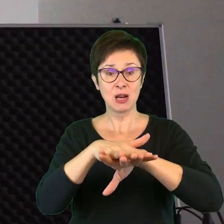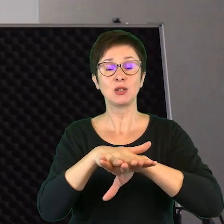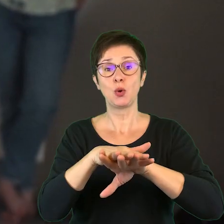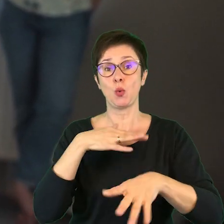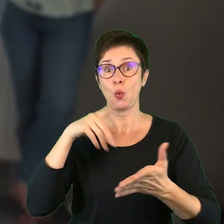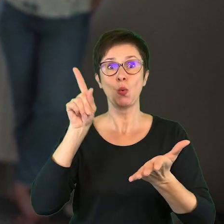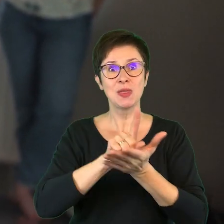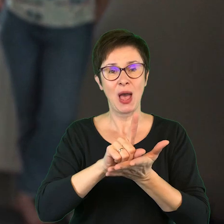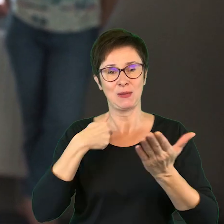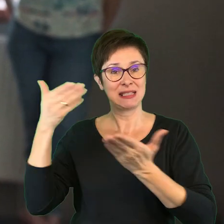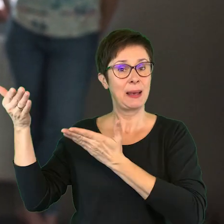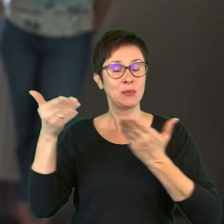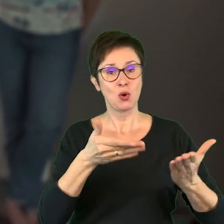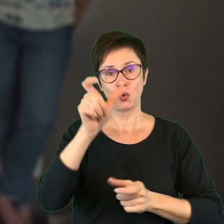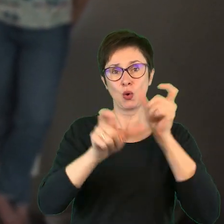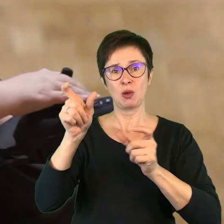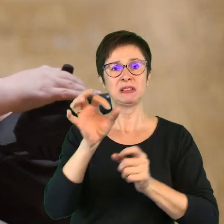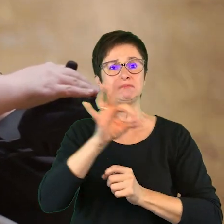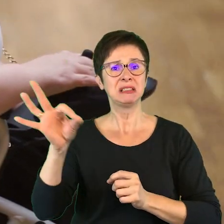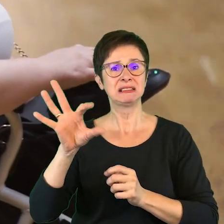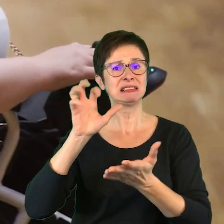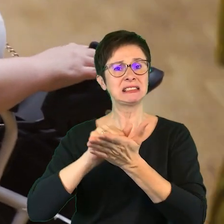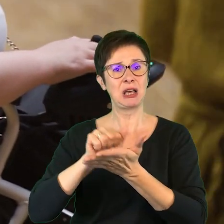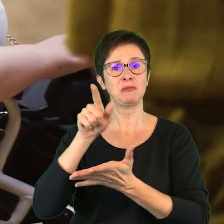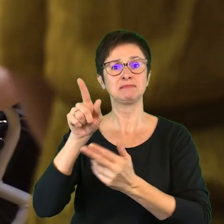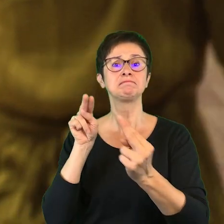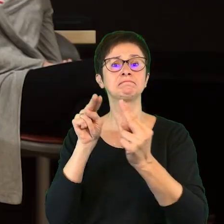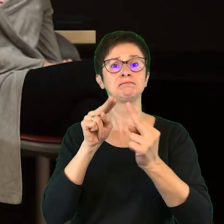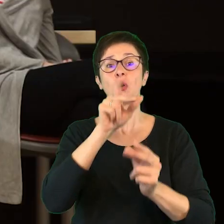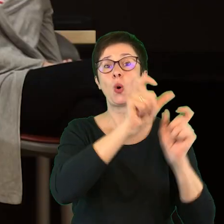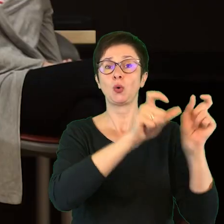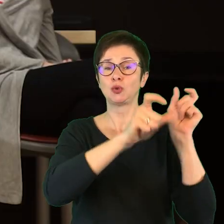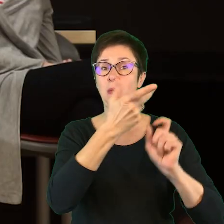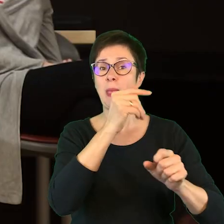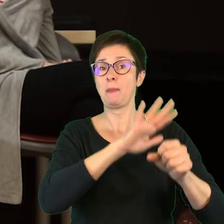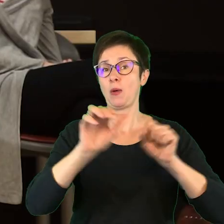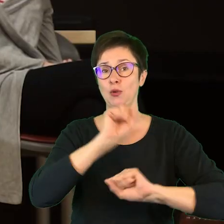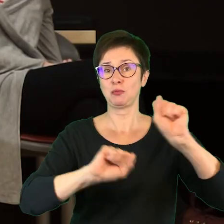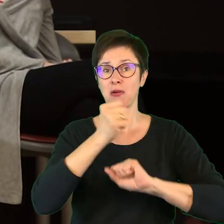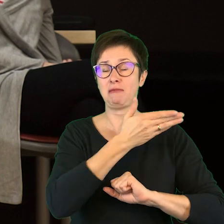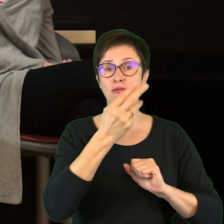udało nam się zaprosić osoby specjalizujące się między innymi w pracy z osobami z niepełnosprawnością wzroku,